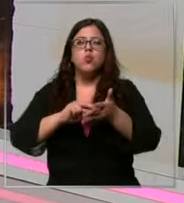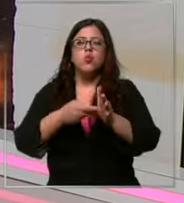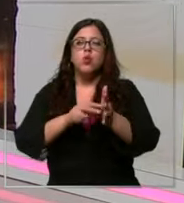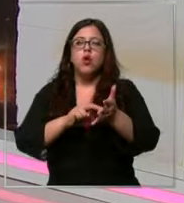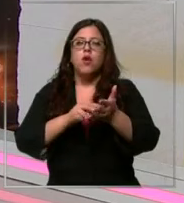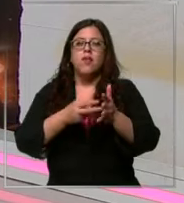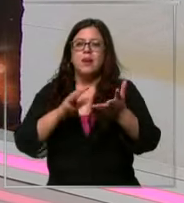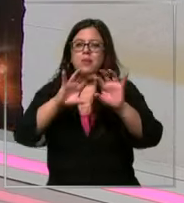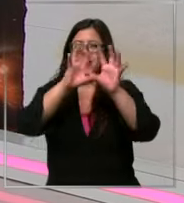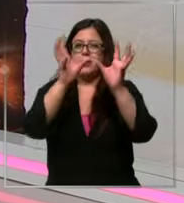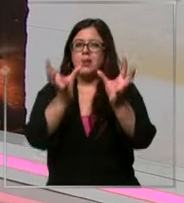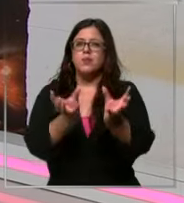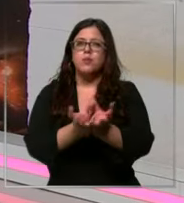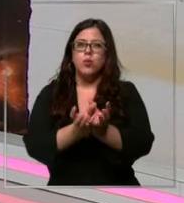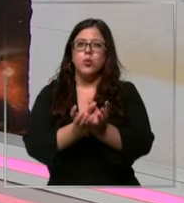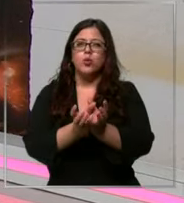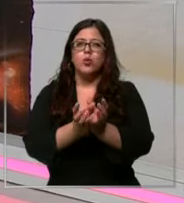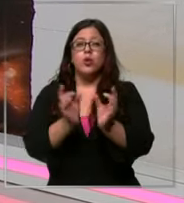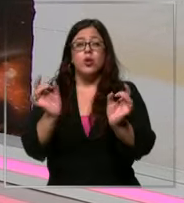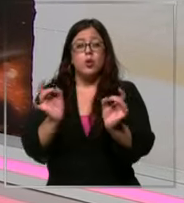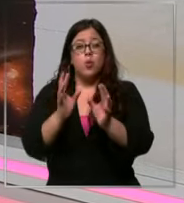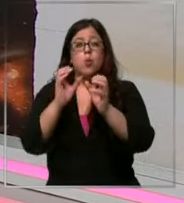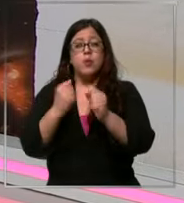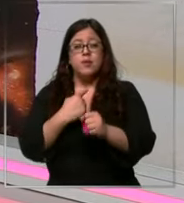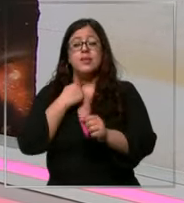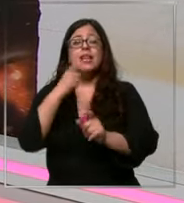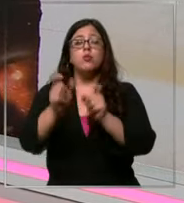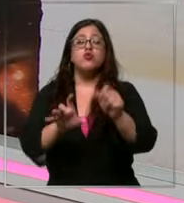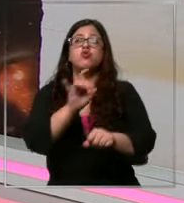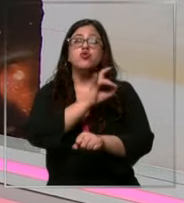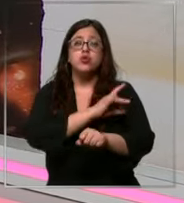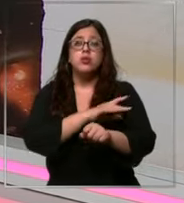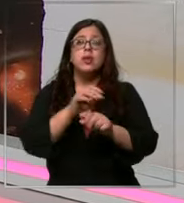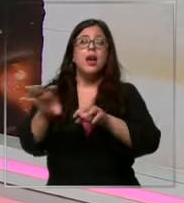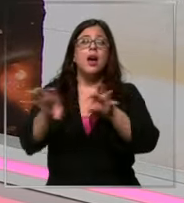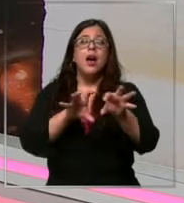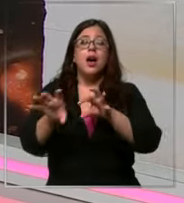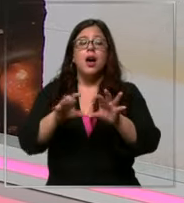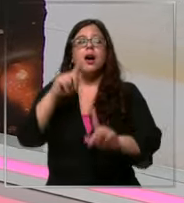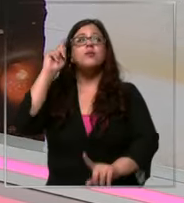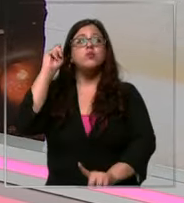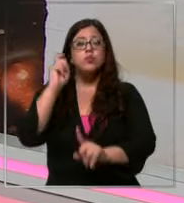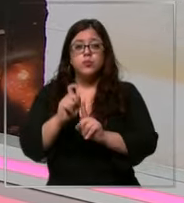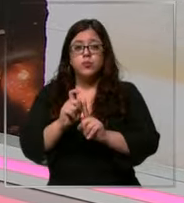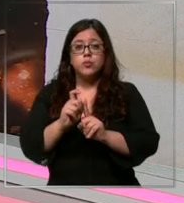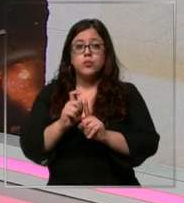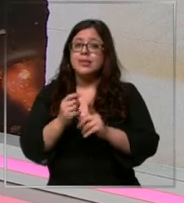mundial pero que podría afectar a los chilenos en uno de sus productos favoritos el chocolate